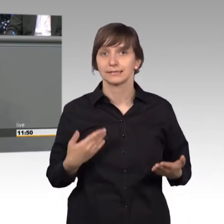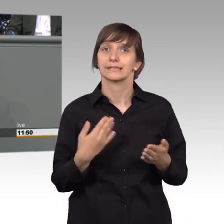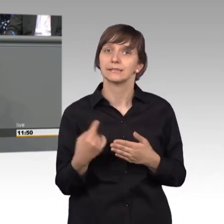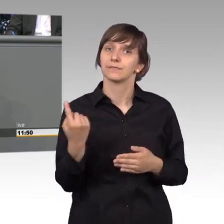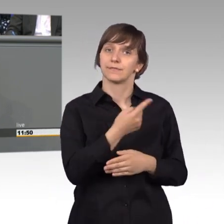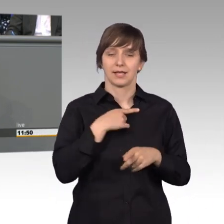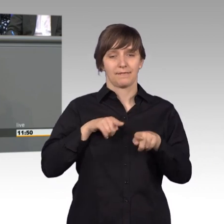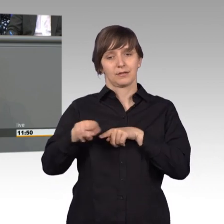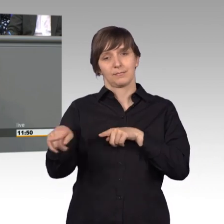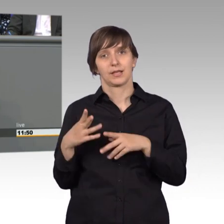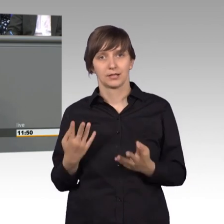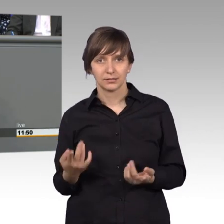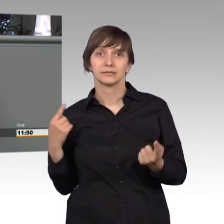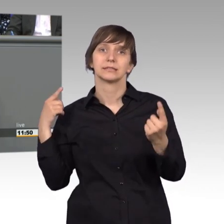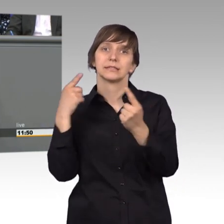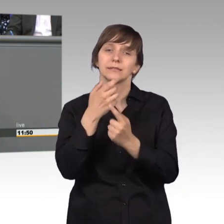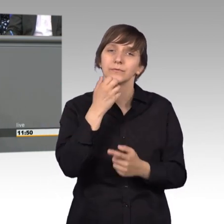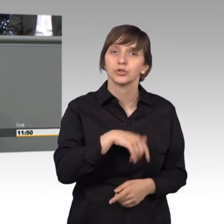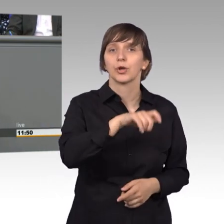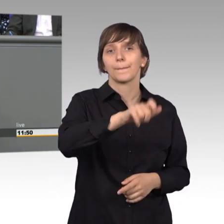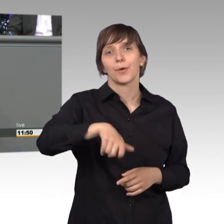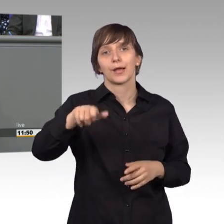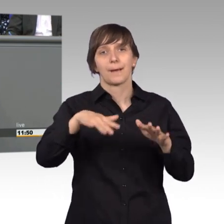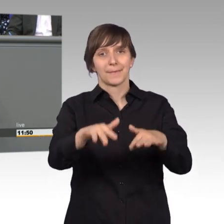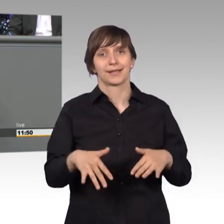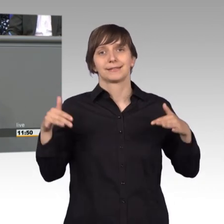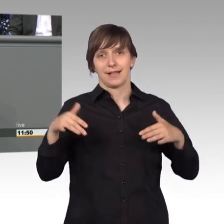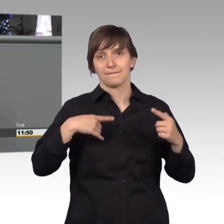ein Bürgerplenarverfahren im Rahmen des Petitionsausschusses einführen.